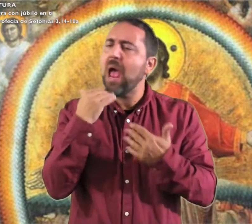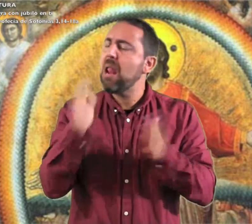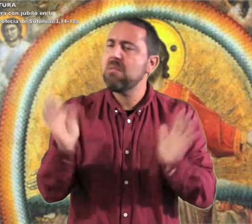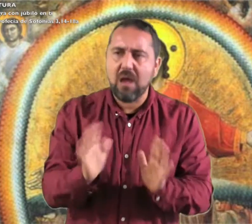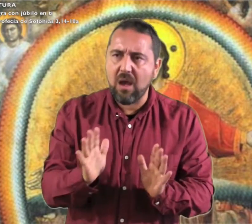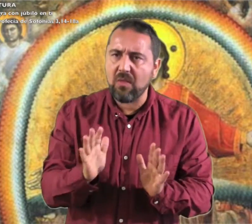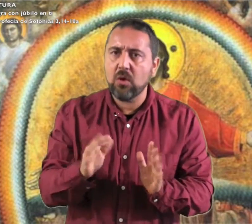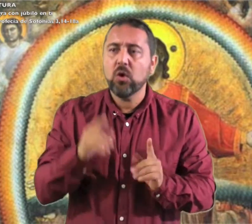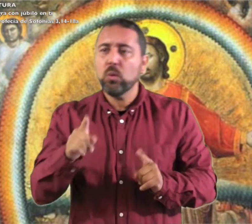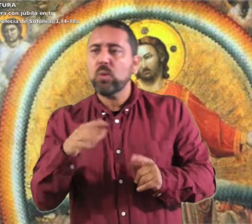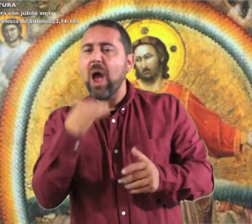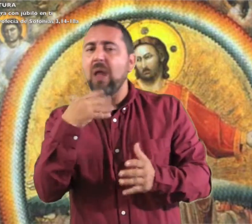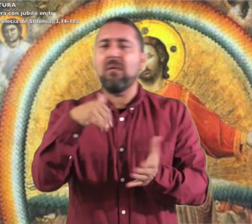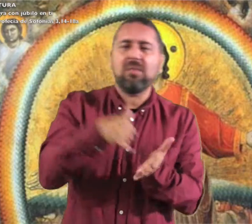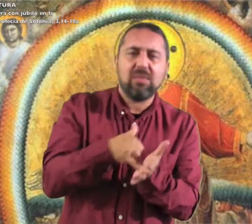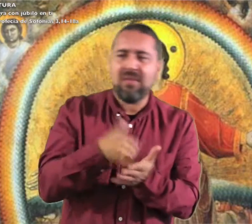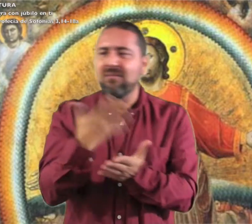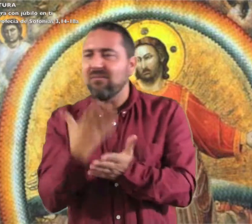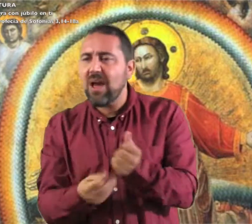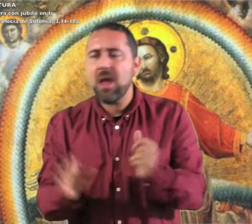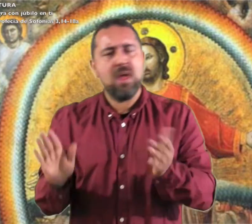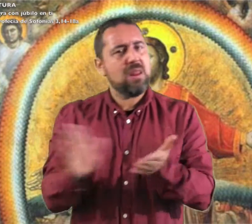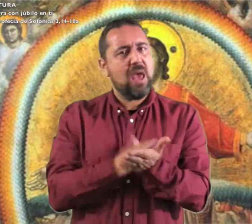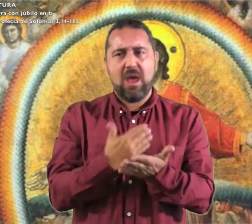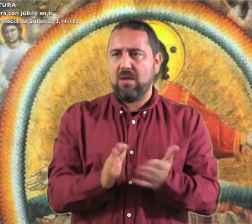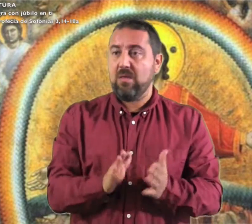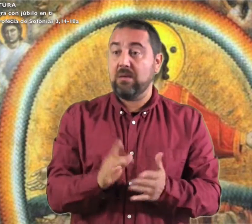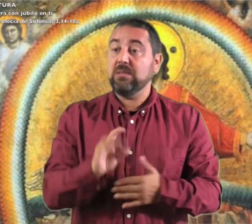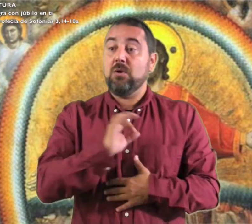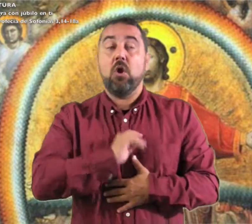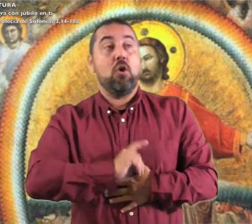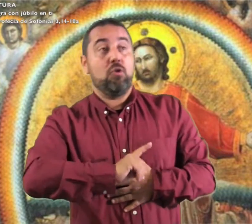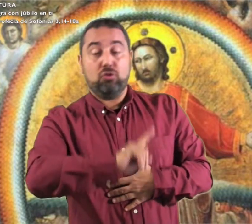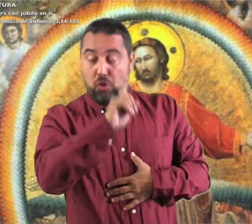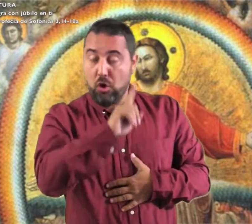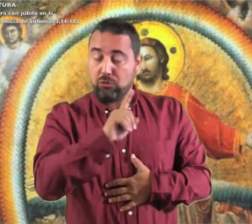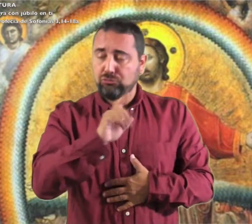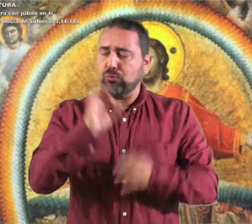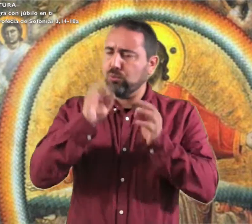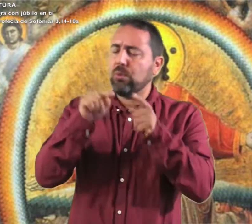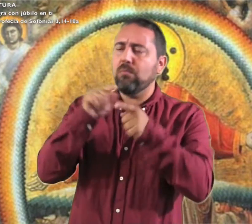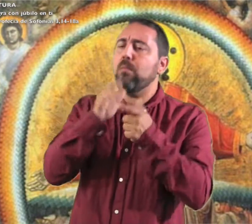No temas Sión, no desfallezcan tus manos El Señor tu Dios